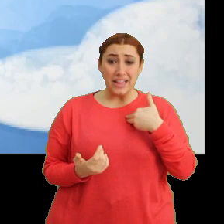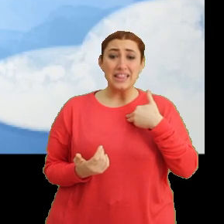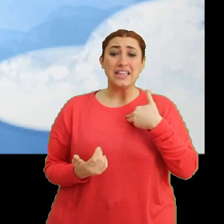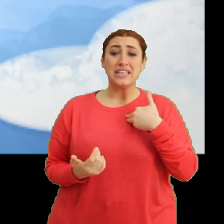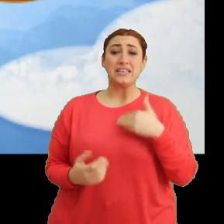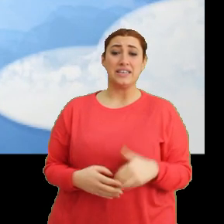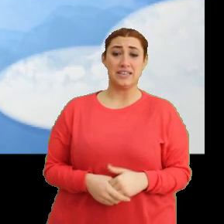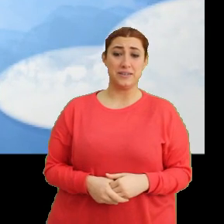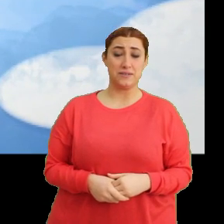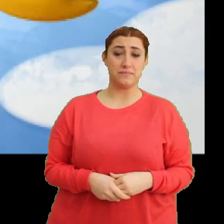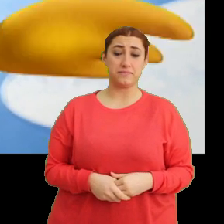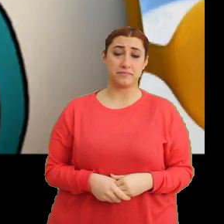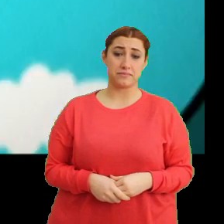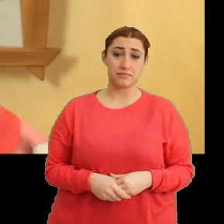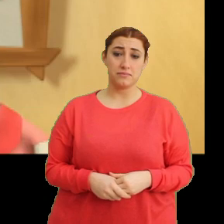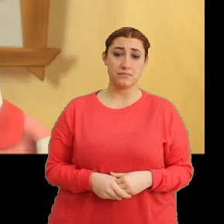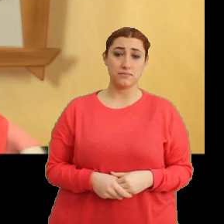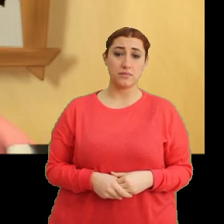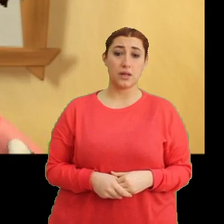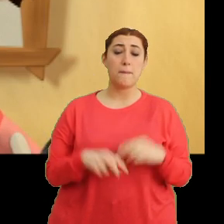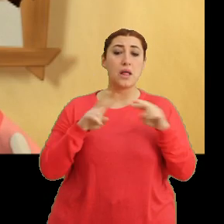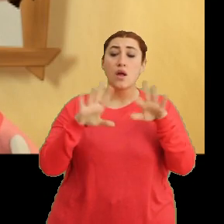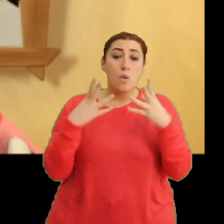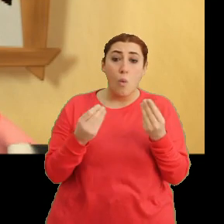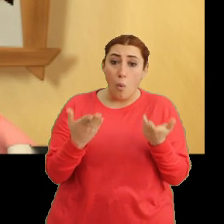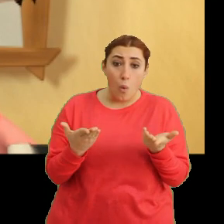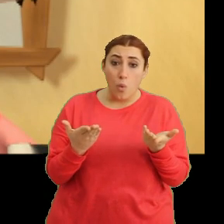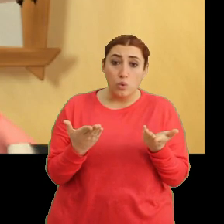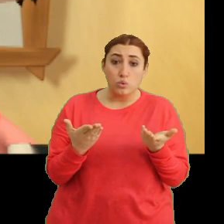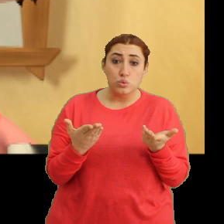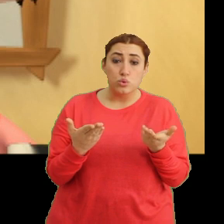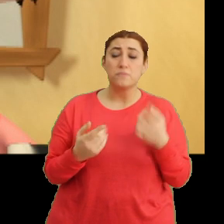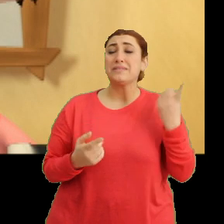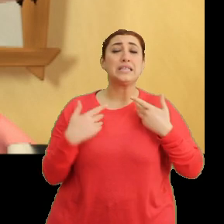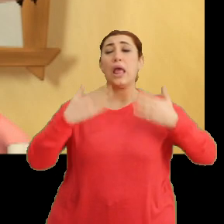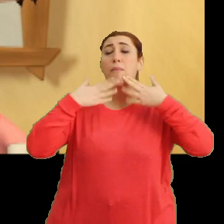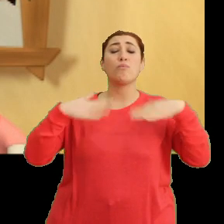(Müzik) Mantar neyin var? Bir şeyim yok Ciciki.